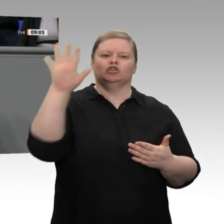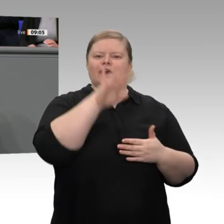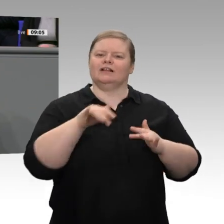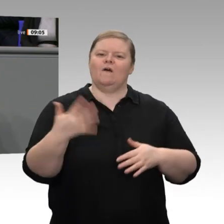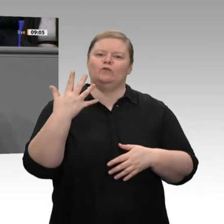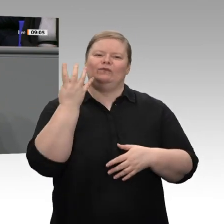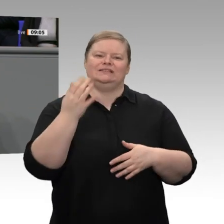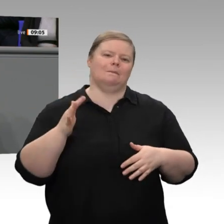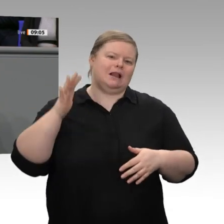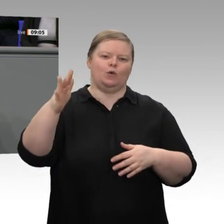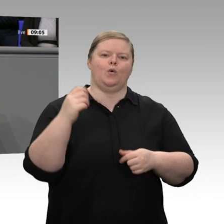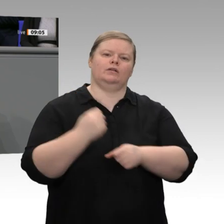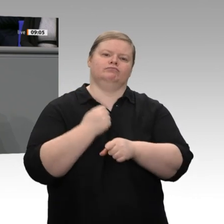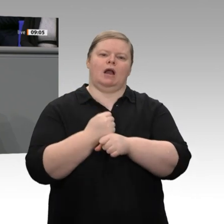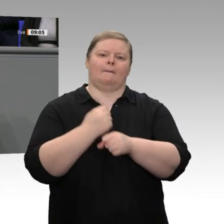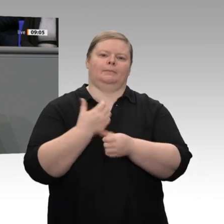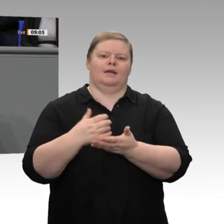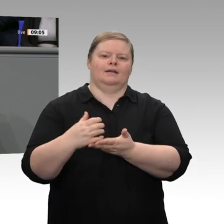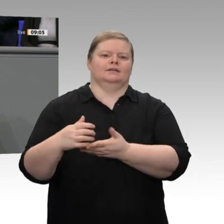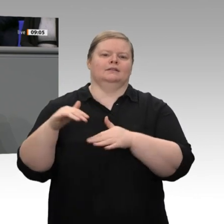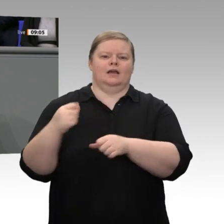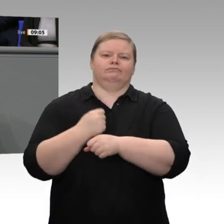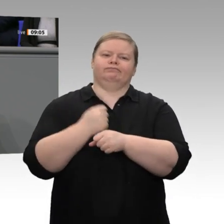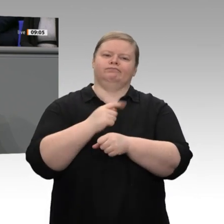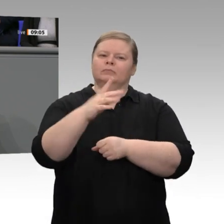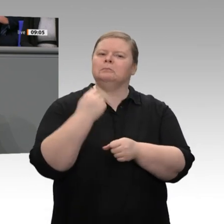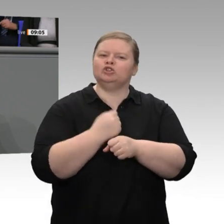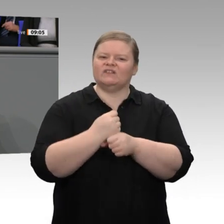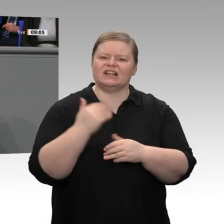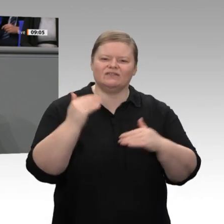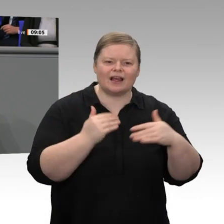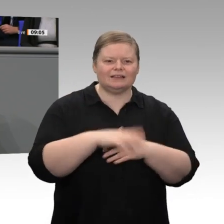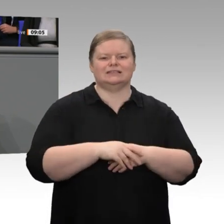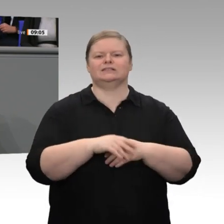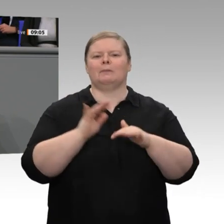und Unternehmern, Selbstständigen, Handwerkern, Mittelständlern, Hidden Champions, die